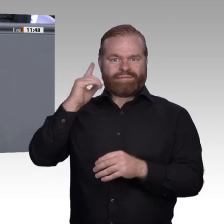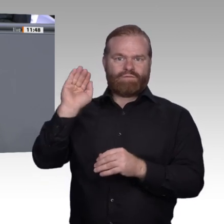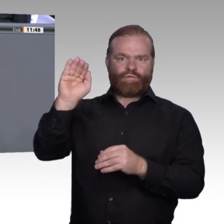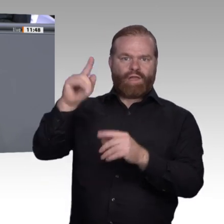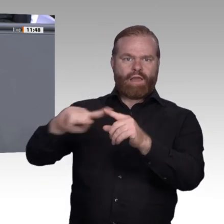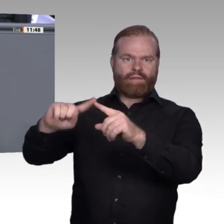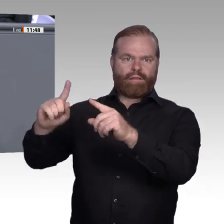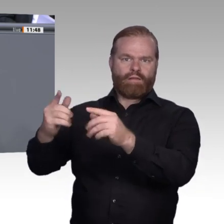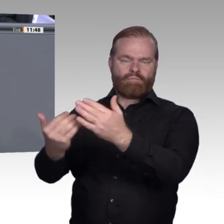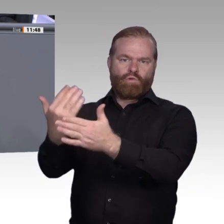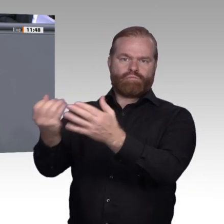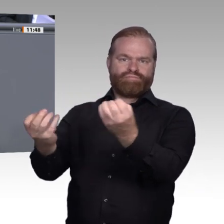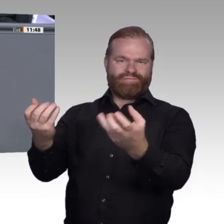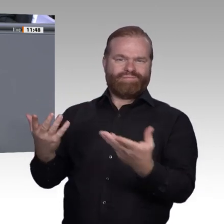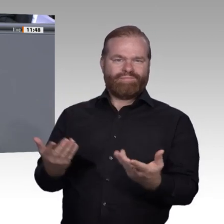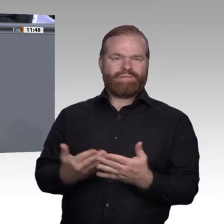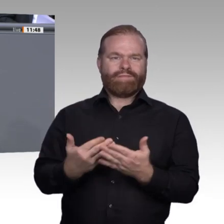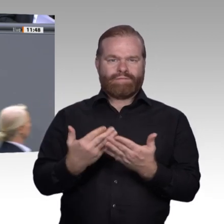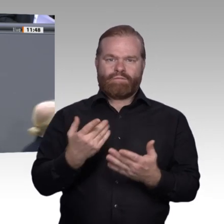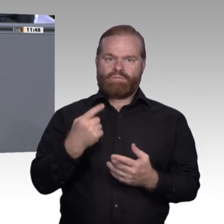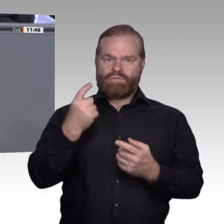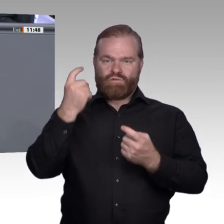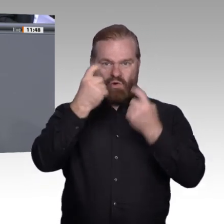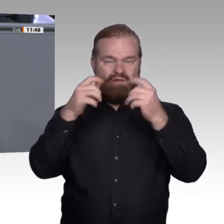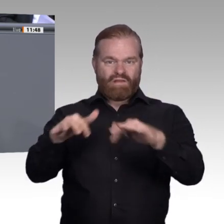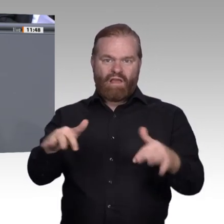zuallererst ein sozialer Gestaltungsprozess ist. Ich darf für die Bildungspartei SPD